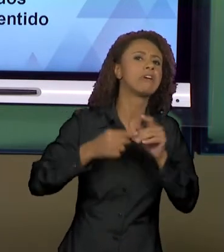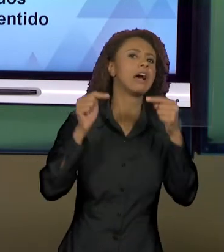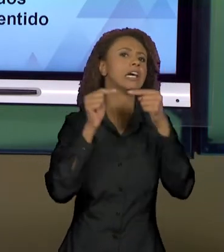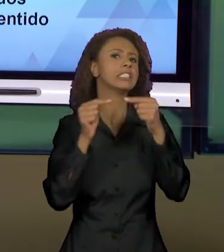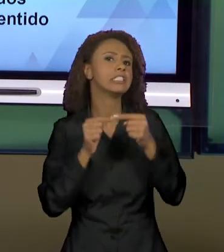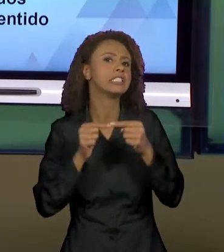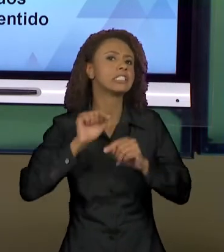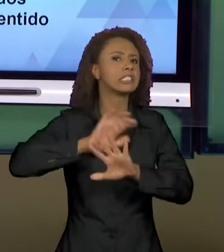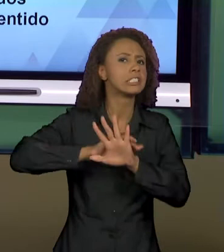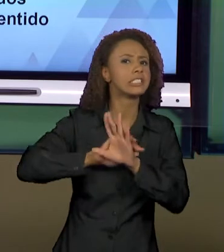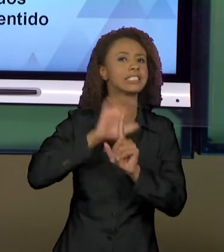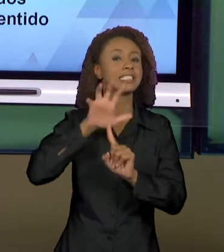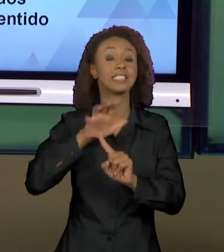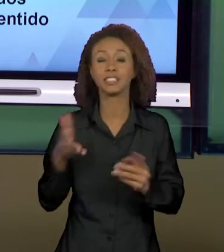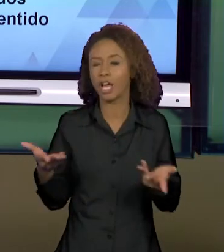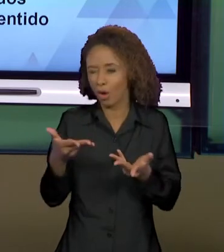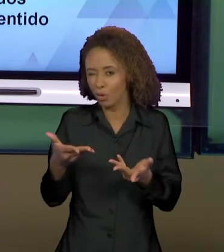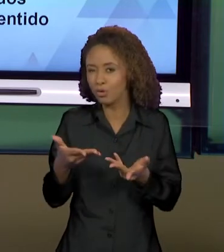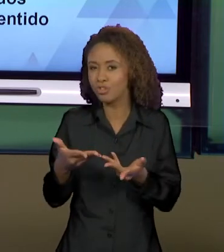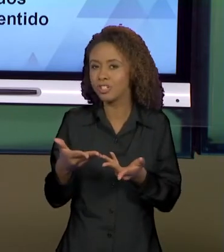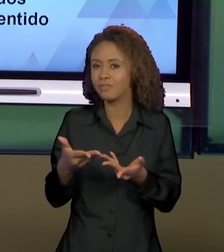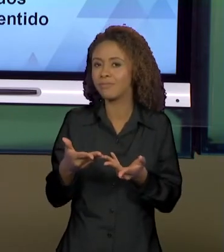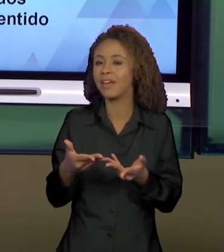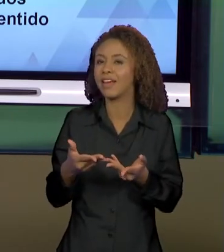VER ENTÃO HOJE MAIS EXPLICITAMENTE COMO ISSO